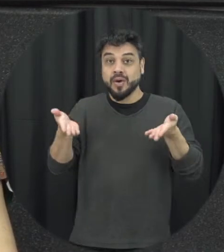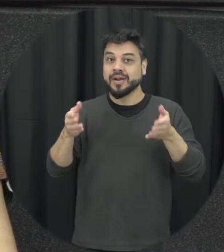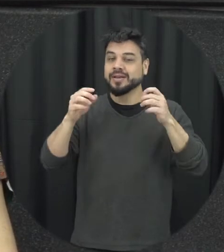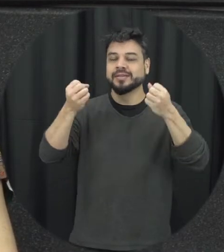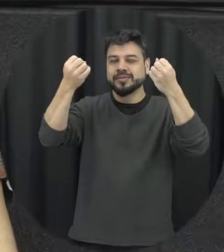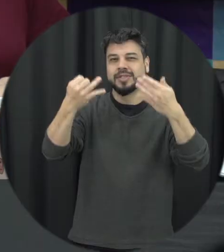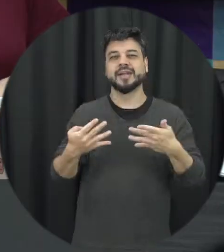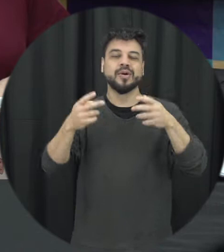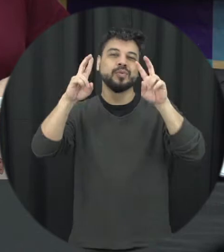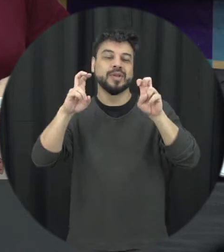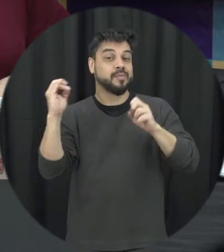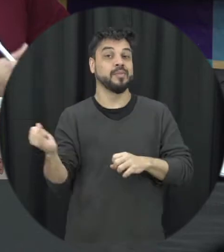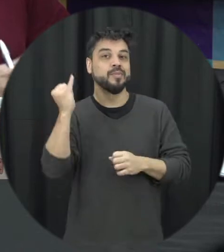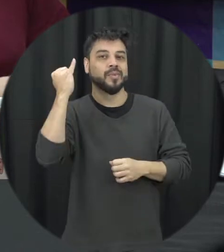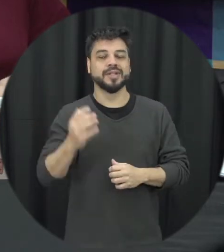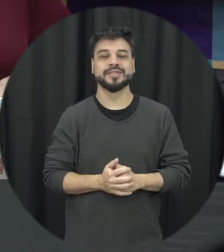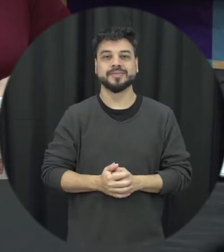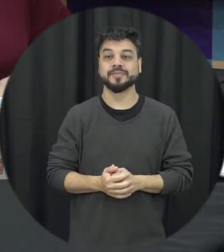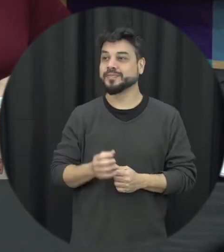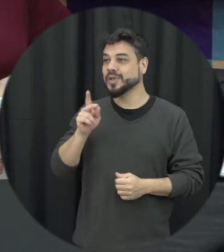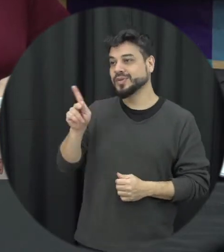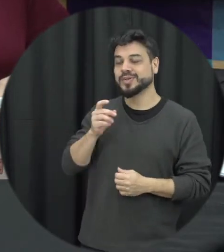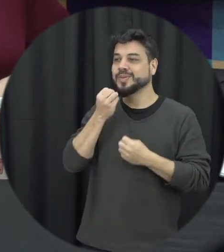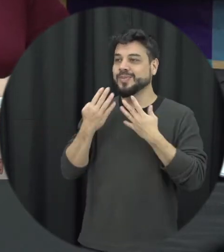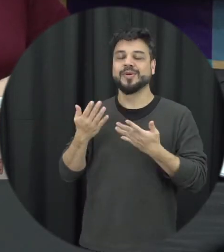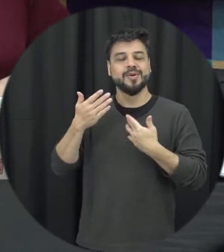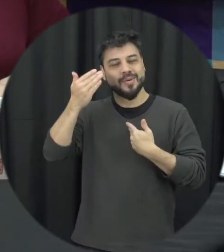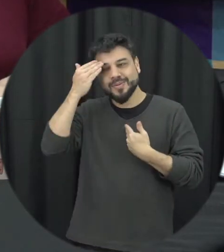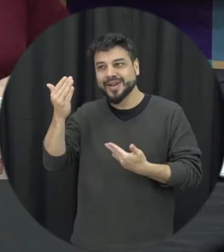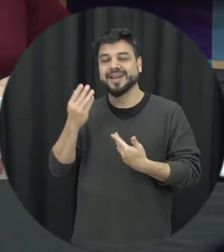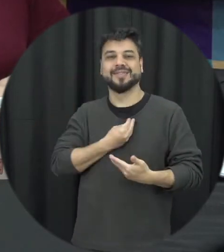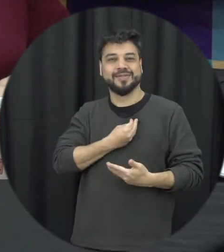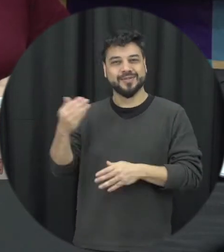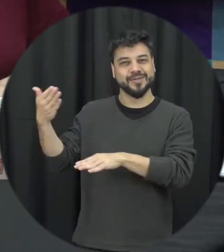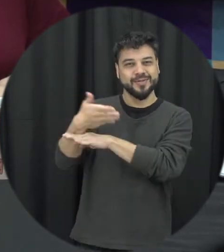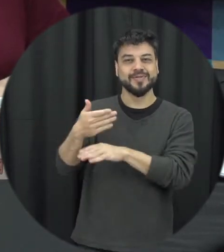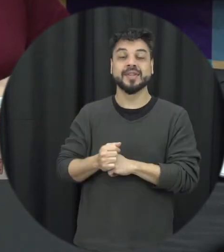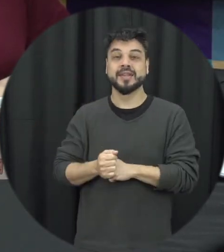Professora a gente agradece a sua participação e pra gente começar o que é o agosto lilás?